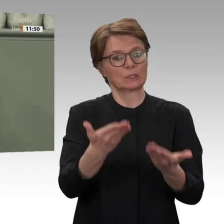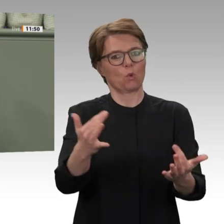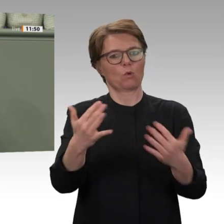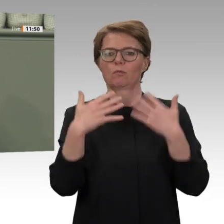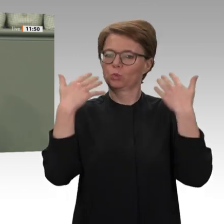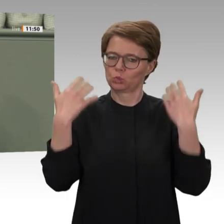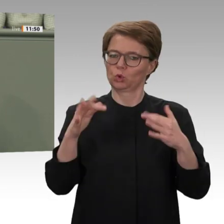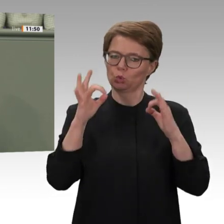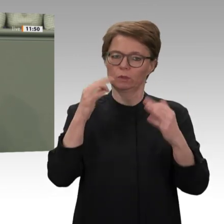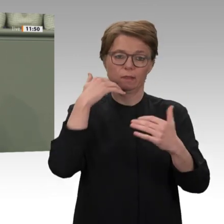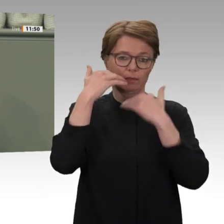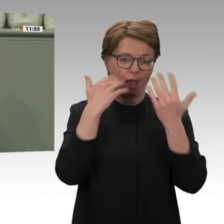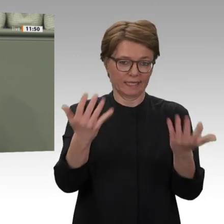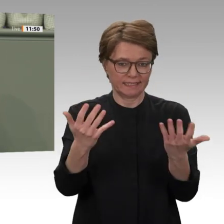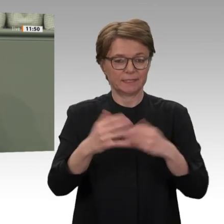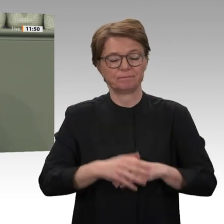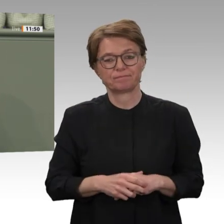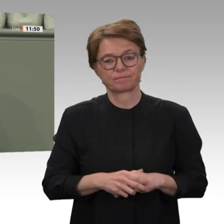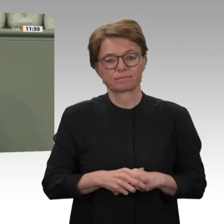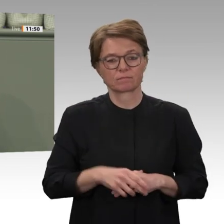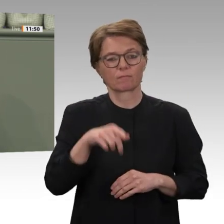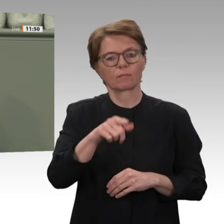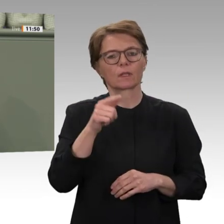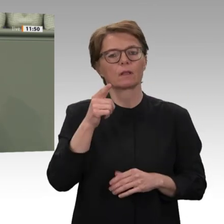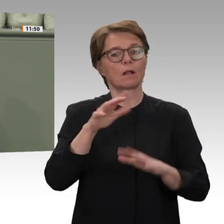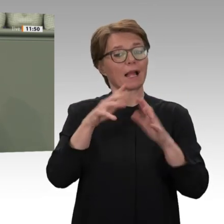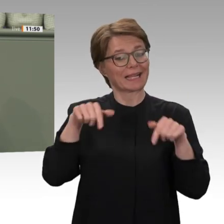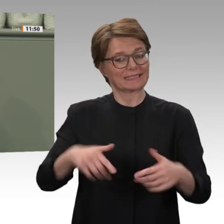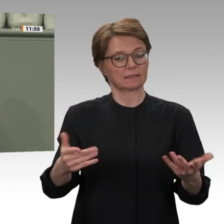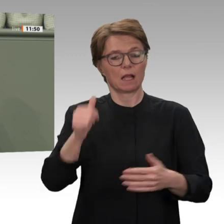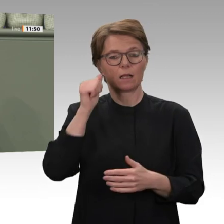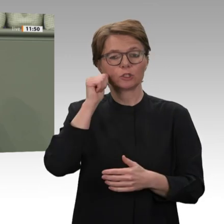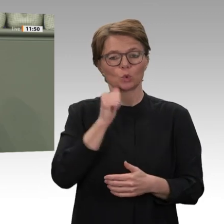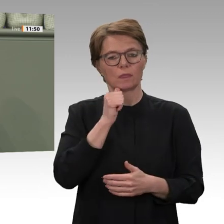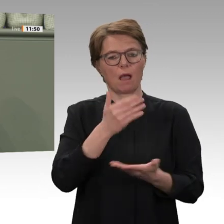zwischen verschiedenen Ethnien anzuzetteln. Millionen wurden vertrieben, Hunderttausende